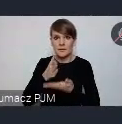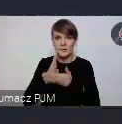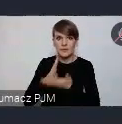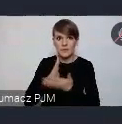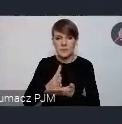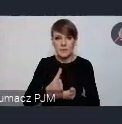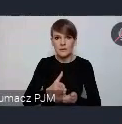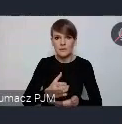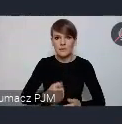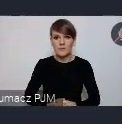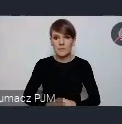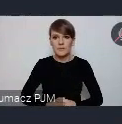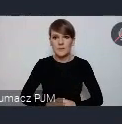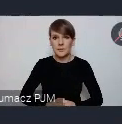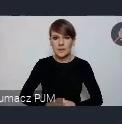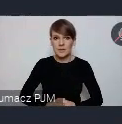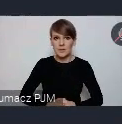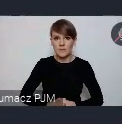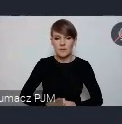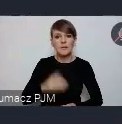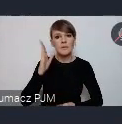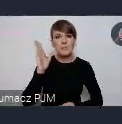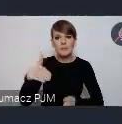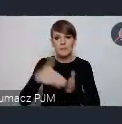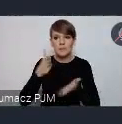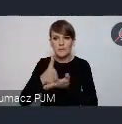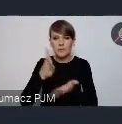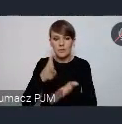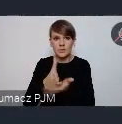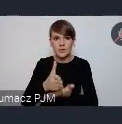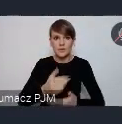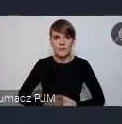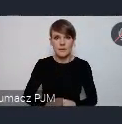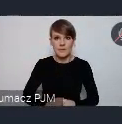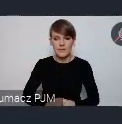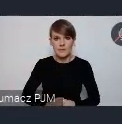starać się pomóc w przygotowaniu takiego zgłoszenia.